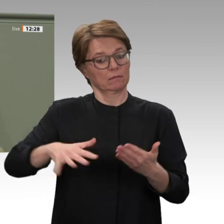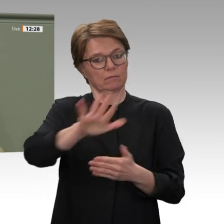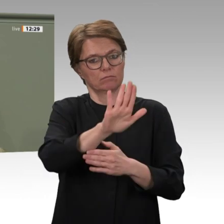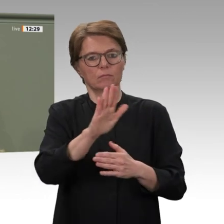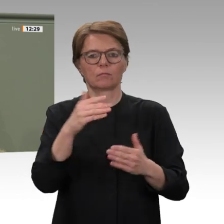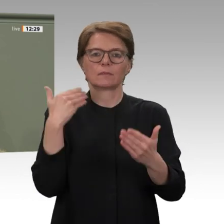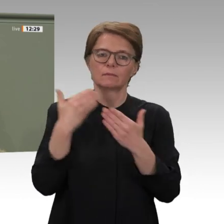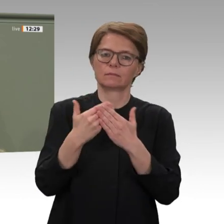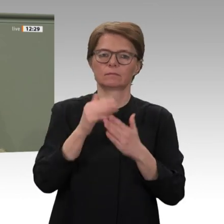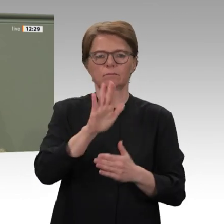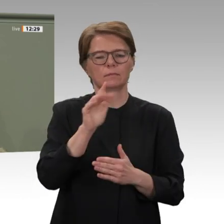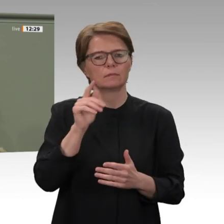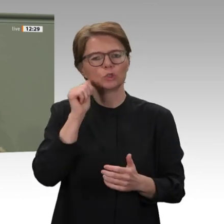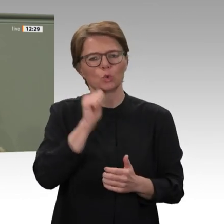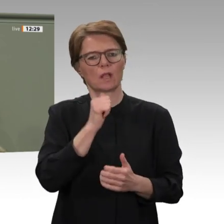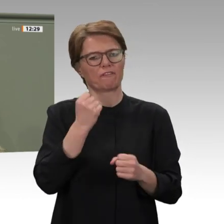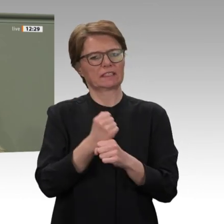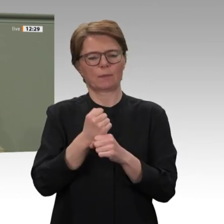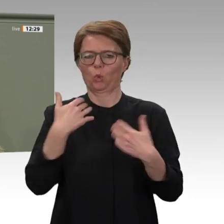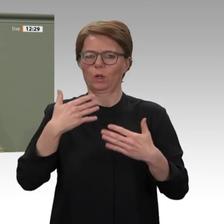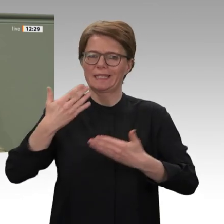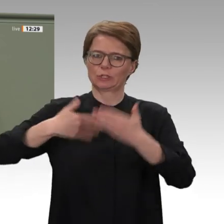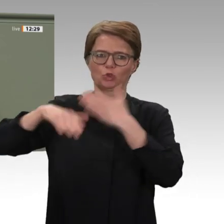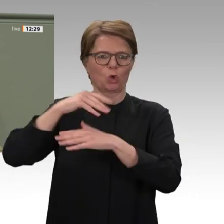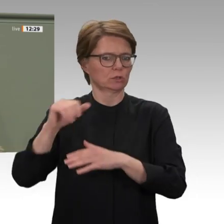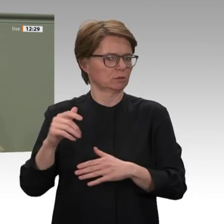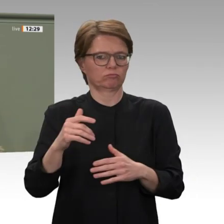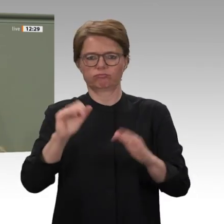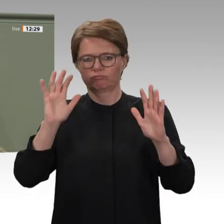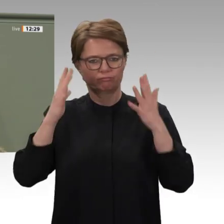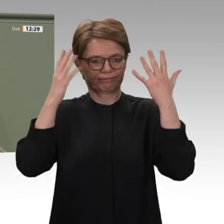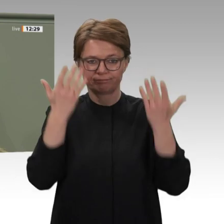werden wir aber auch unsere Erwartungen an den Sudan noch einmal verdeutlichen.